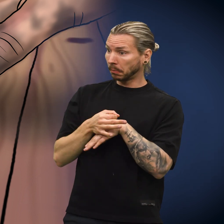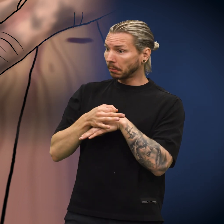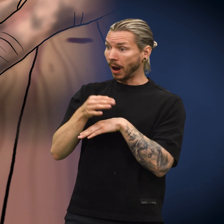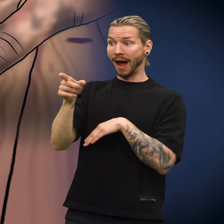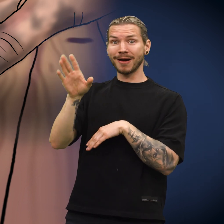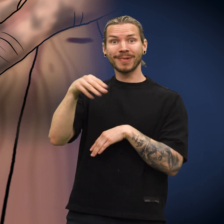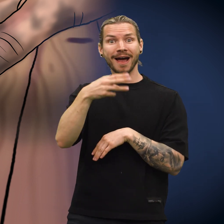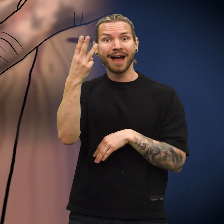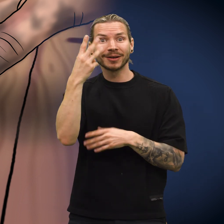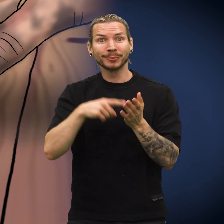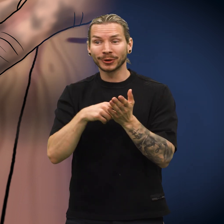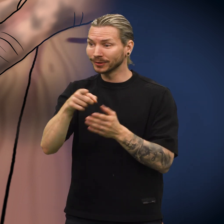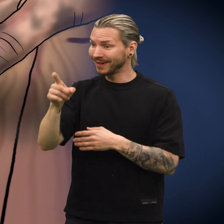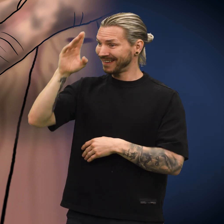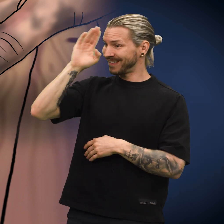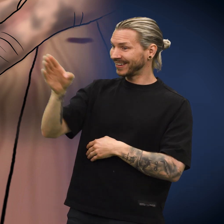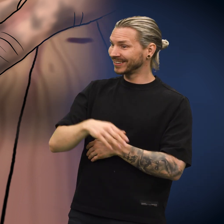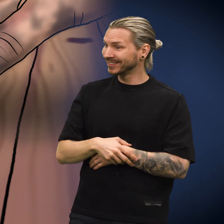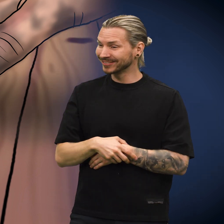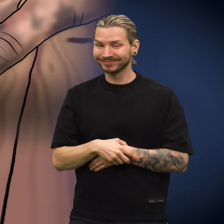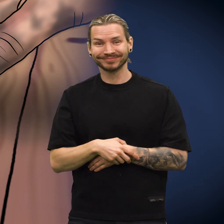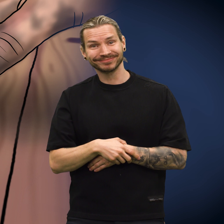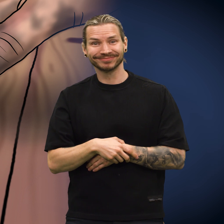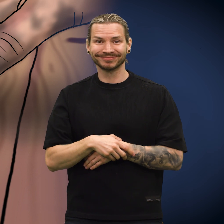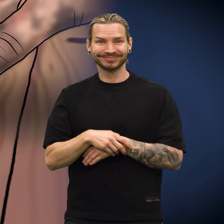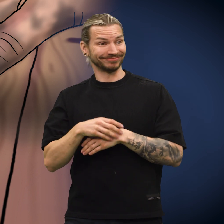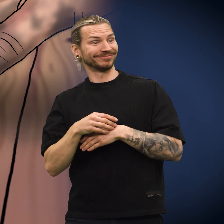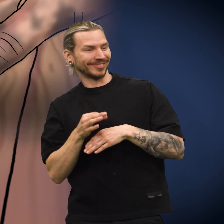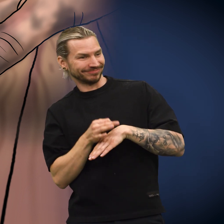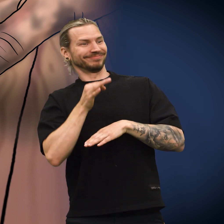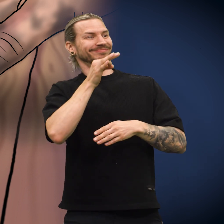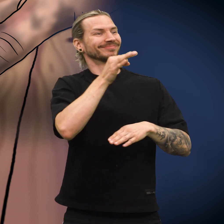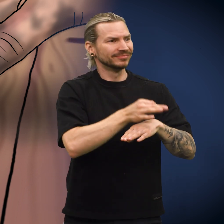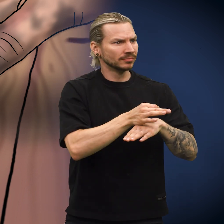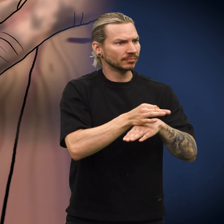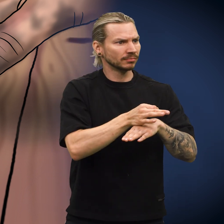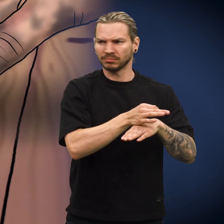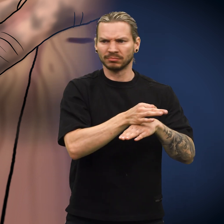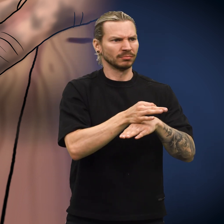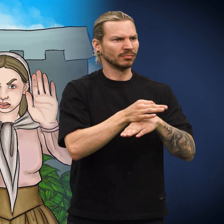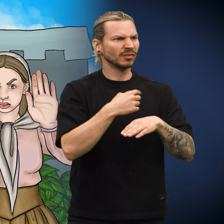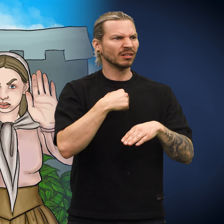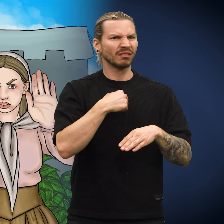Skillingen ble plassert med tre andre mynter. «Hei!» hilste skillingen. Skillingen ble plukket opp igjen, men ...